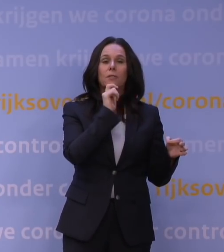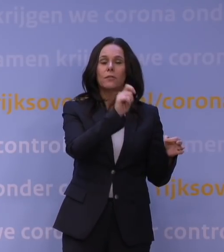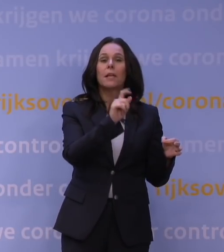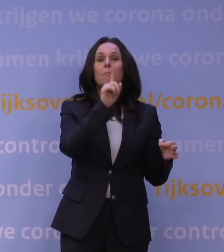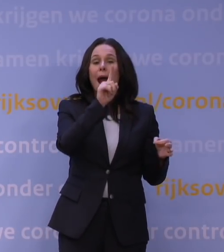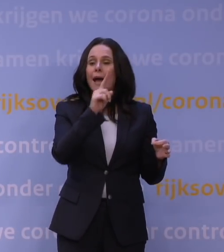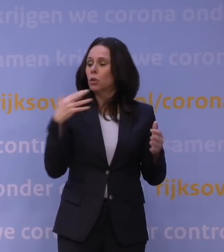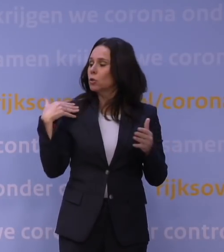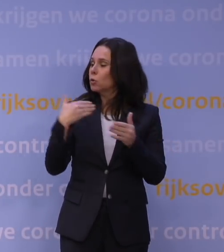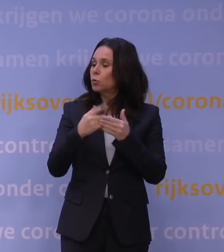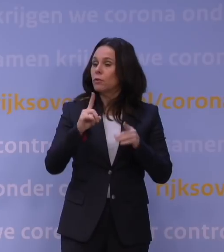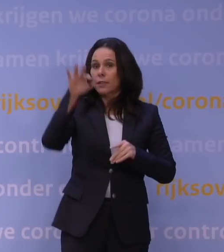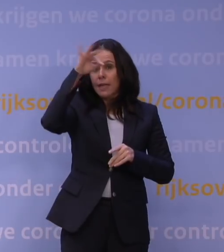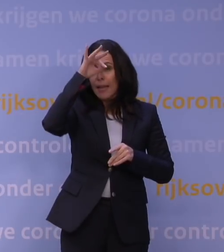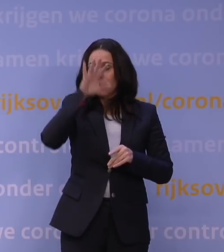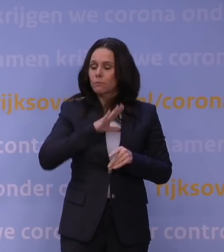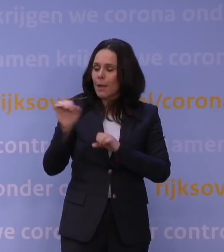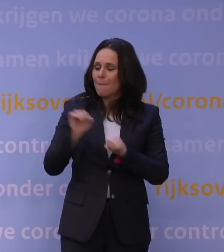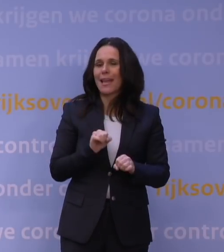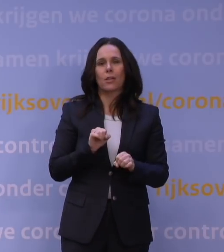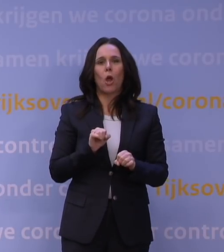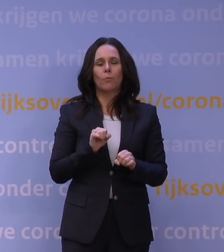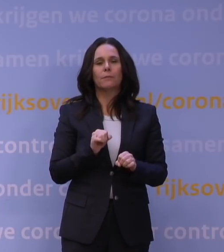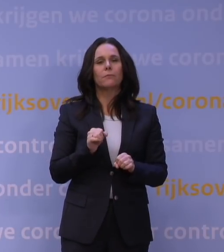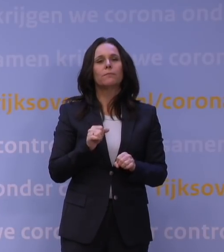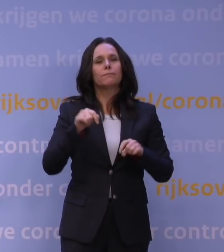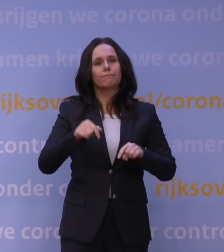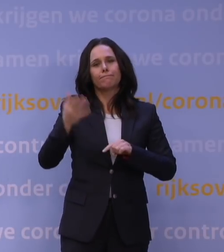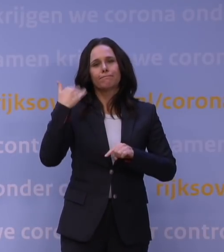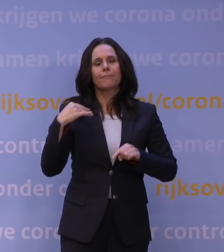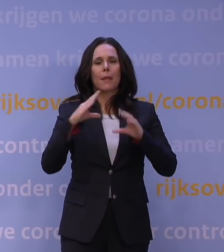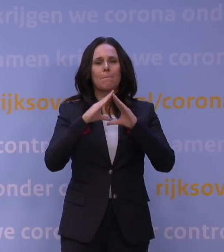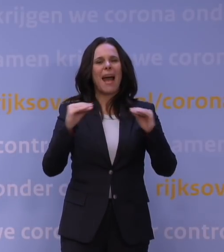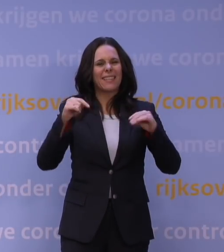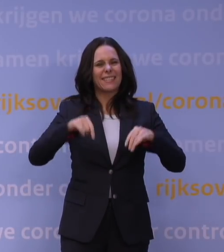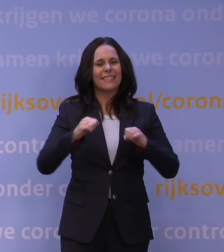de inzichten die we daarna hebben opgedaan. Bijvoorbeeld in maart dit jaar is er een discussie geweest over bibliotheken